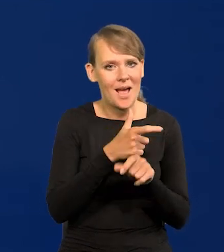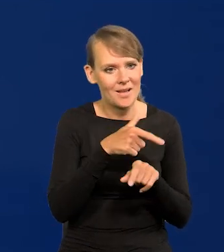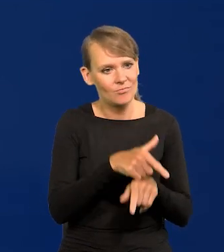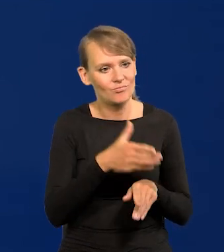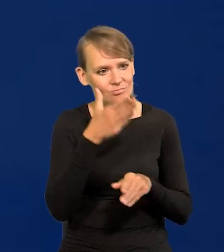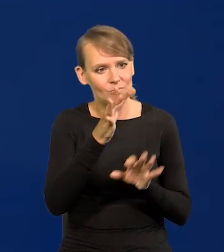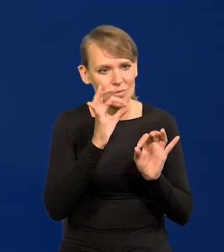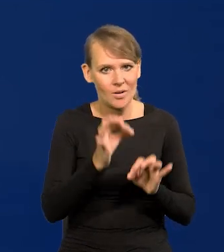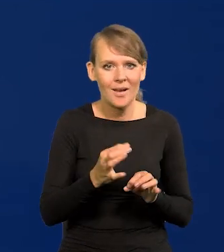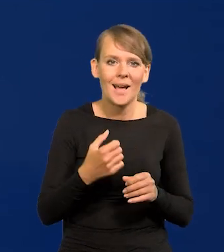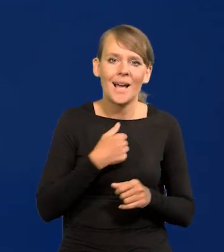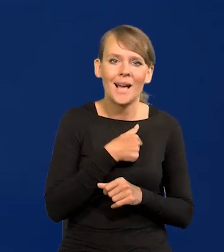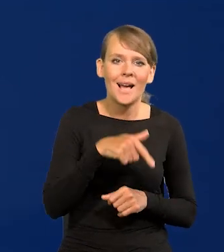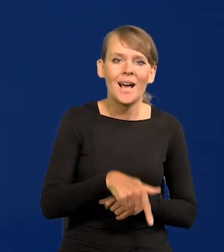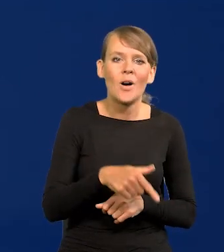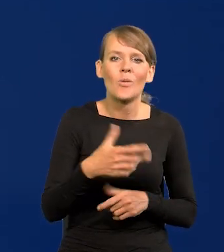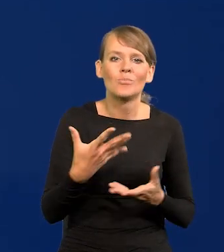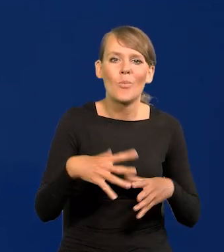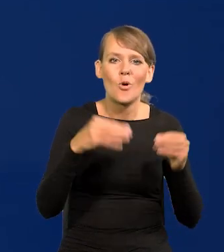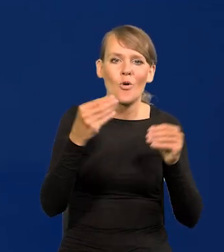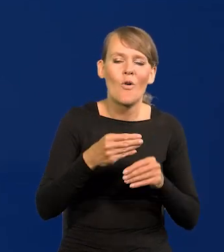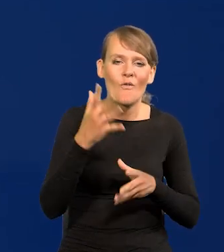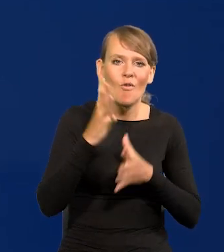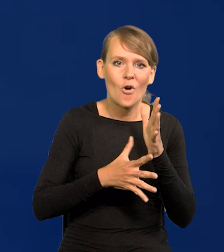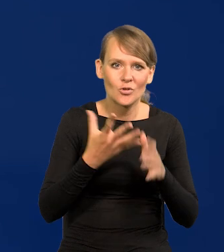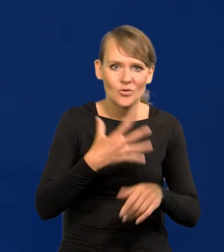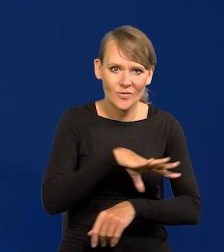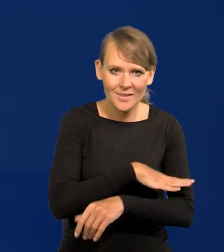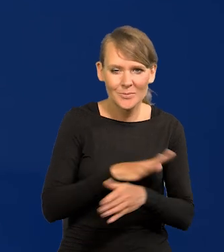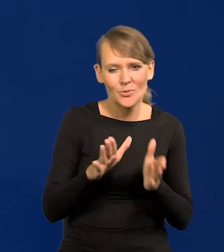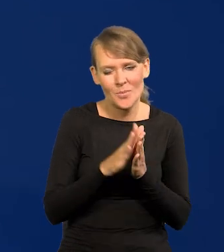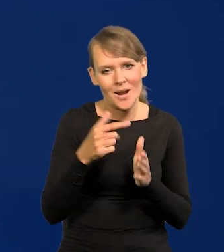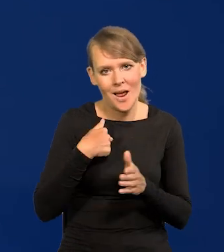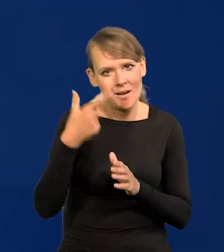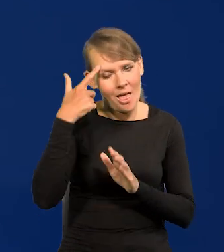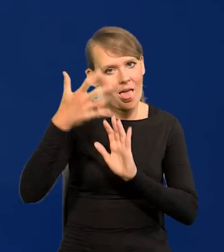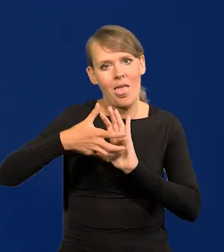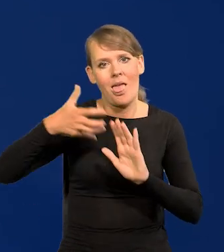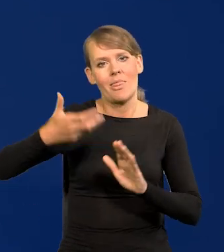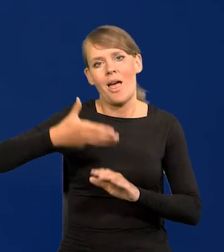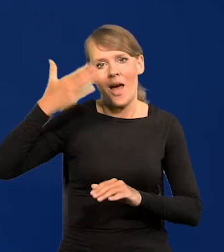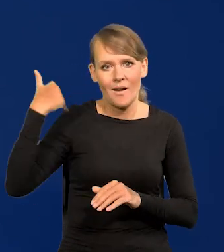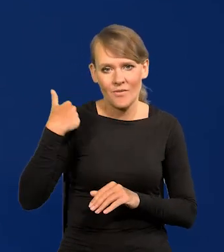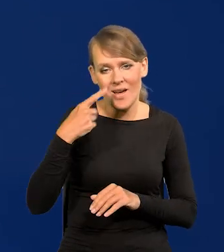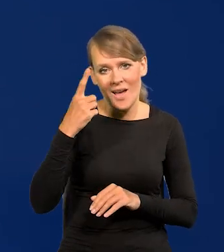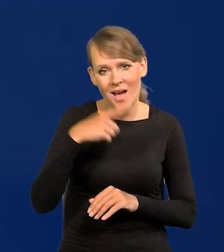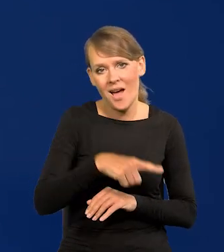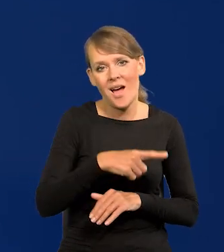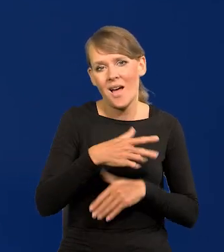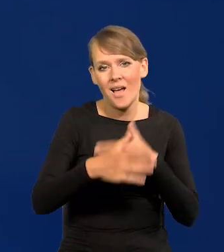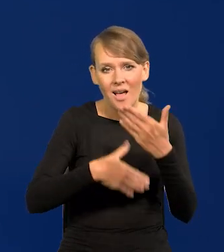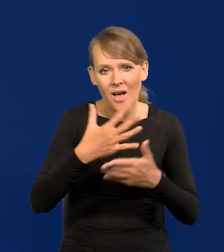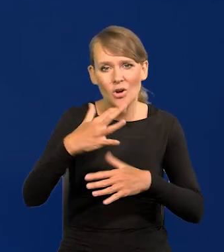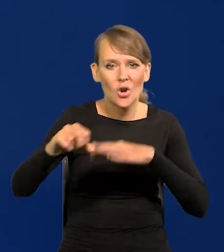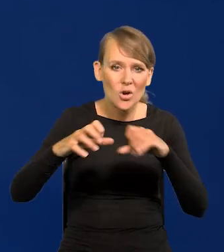U nas niestety od wojny szwedzkiej, przepraszam, że tak daleko sięgam, ale to się ciągnie przez cały rozbiory i później,